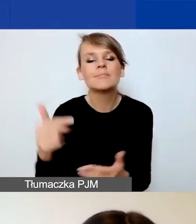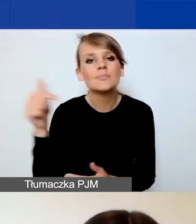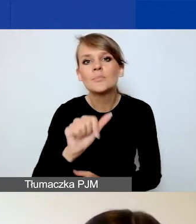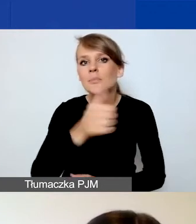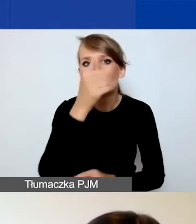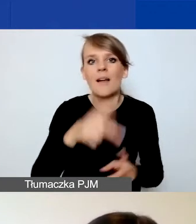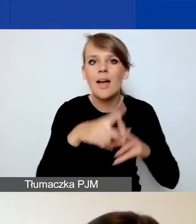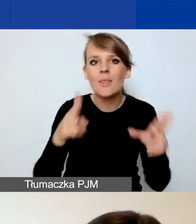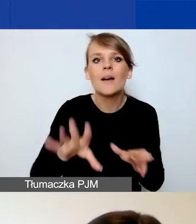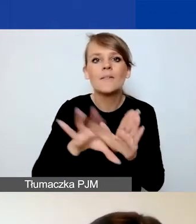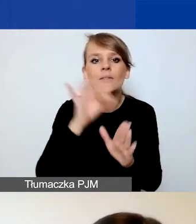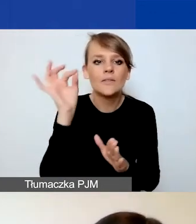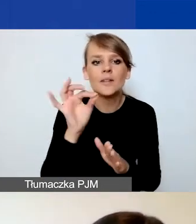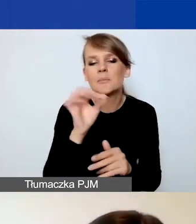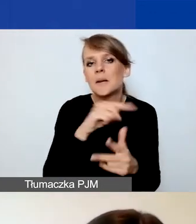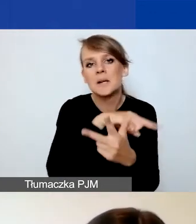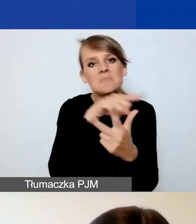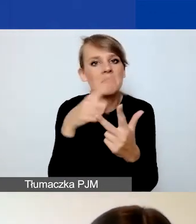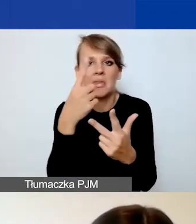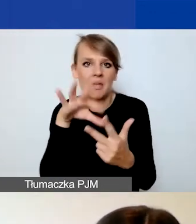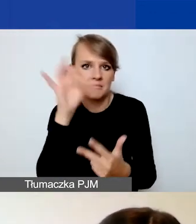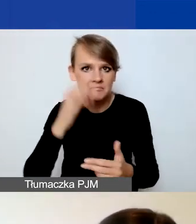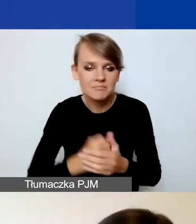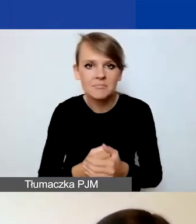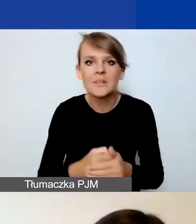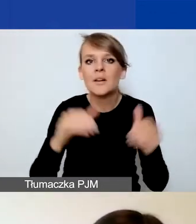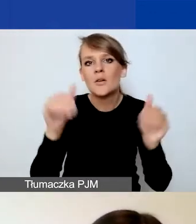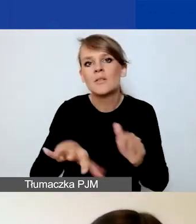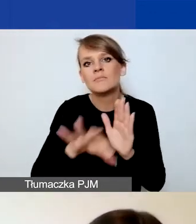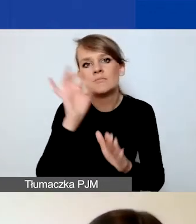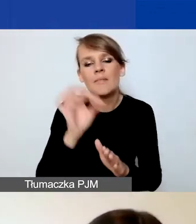wybrać jeden z trzech obszarów wsparcia i możecie zaznaczyć temat o znaczeniu szczególnym.